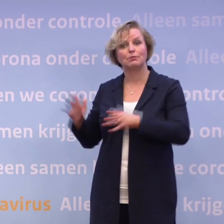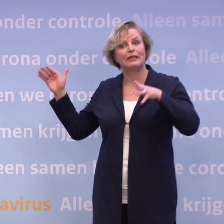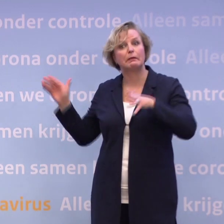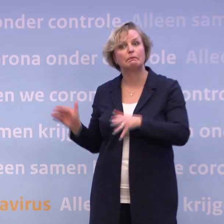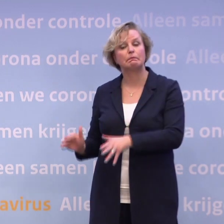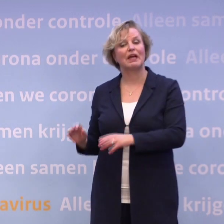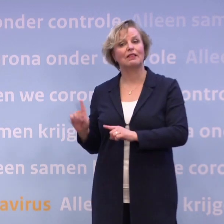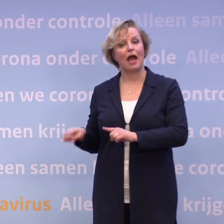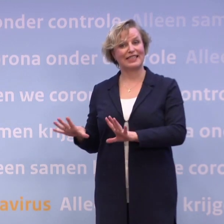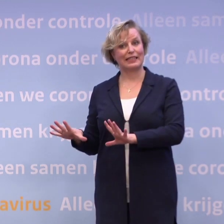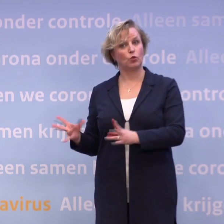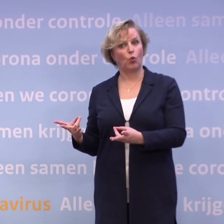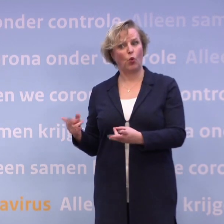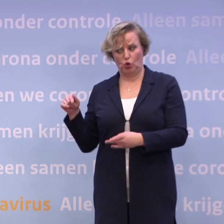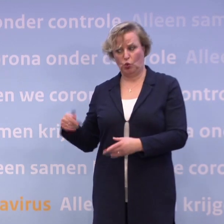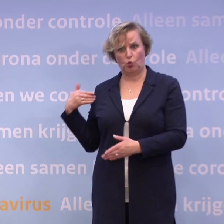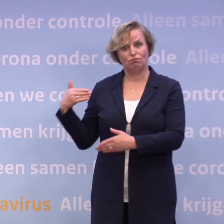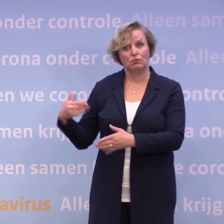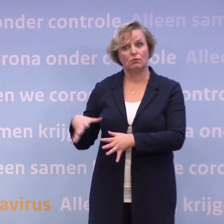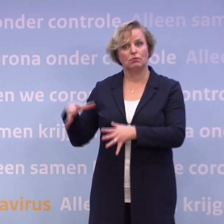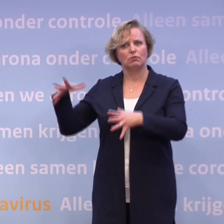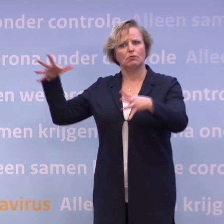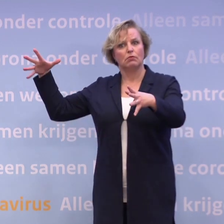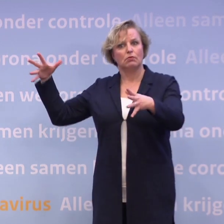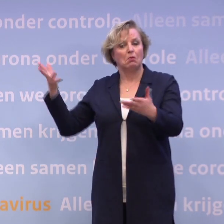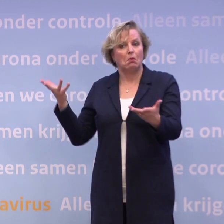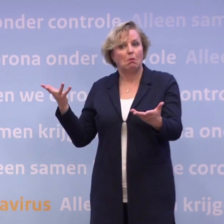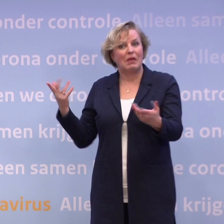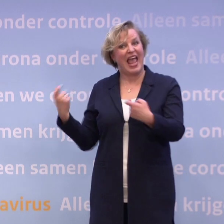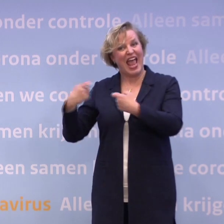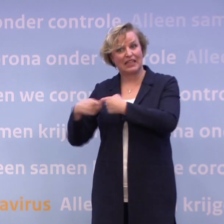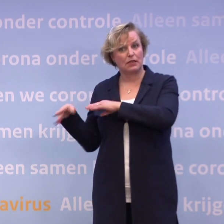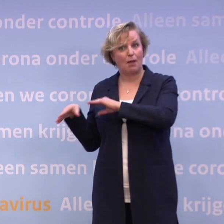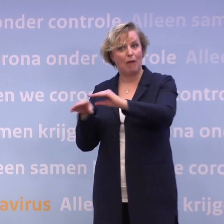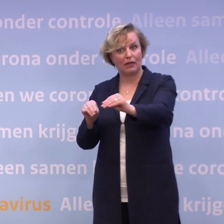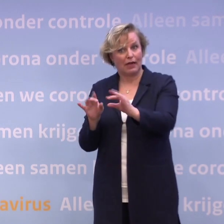Want de aantallen zijn aan het stijgen, hoor ik u zeggen... ...maar er gaan geen extra maatregelen worden genomen...